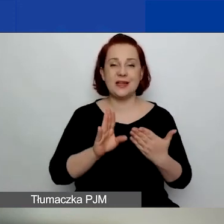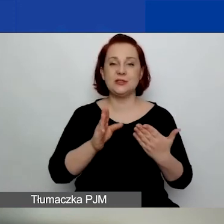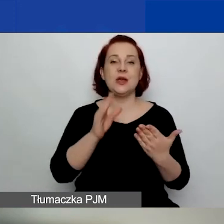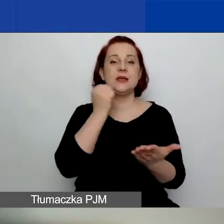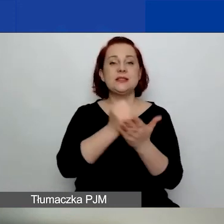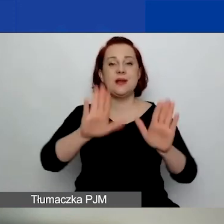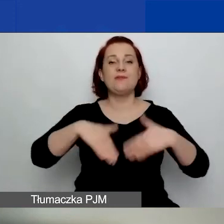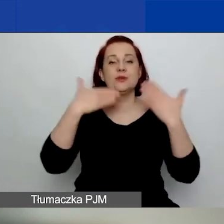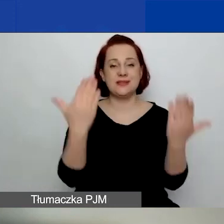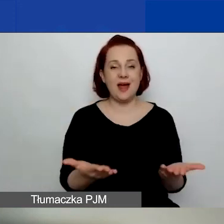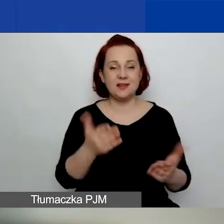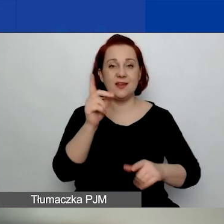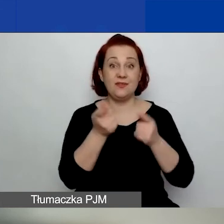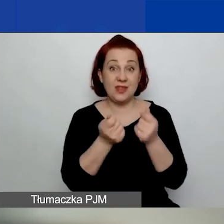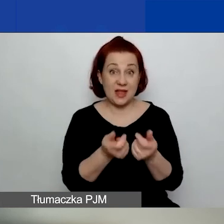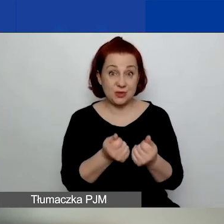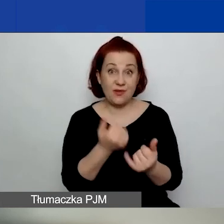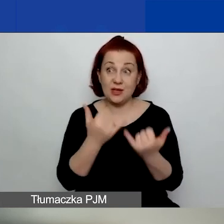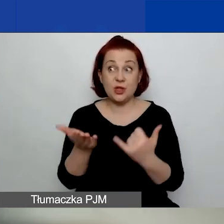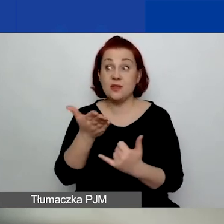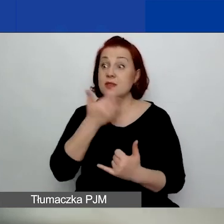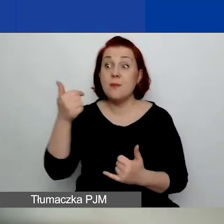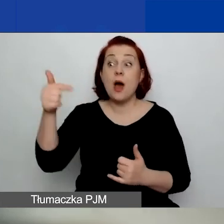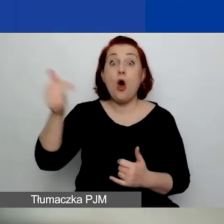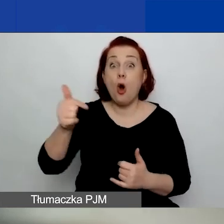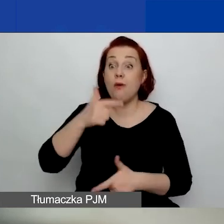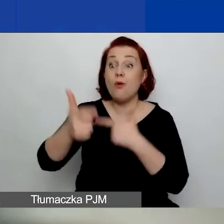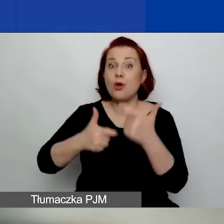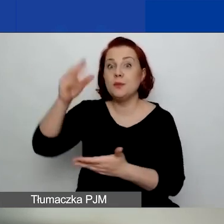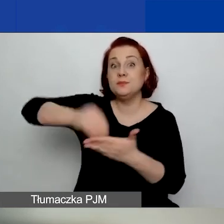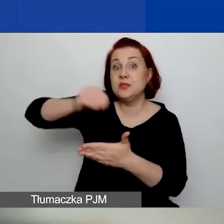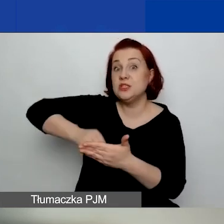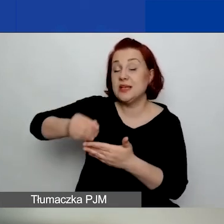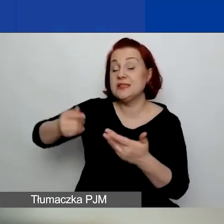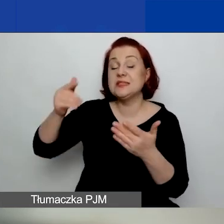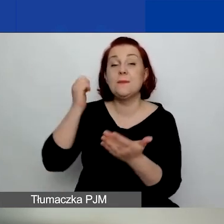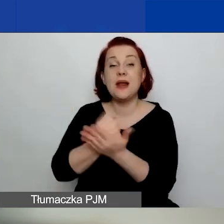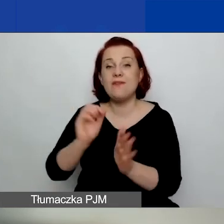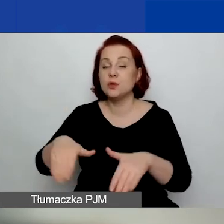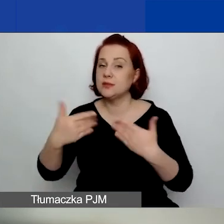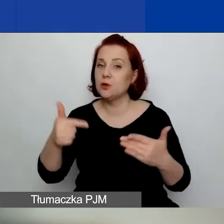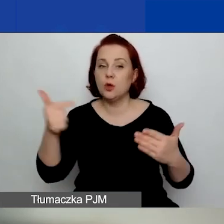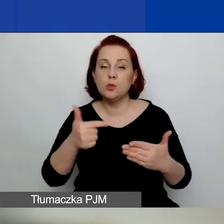lub jeśli nie są zobowiązane do sporządzania sprawozdania finansowego, zbiorcze zestawienie przychodów i kosztów